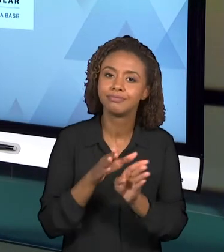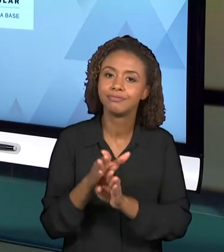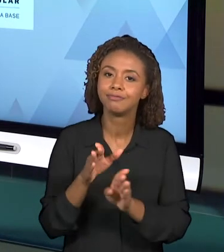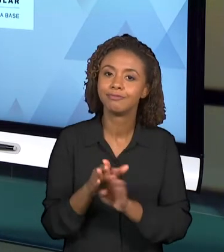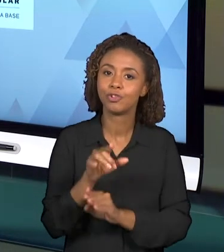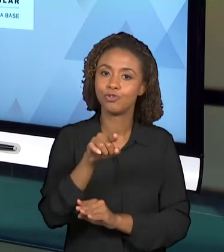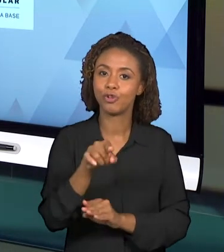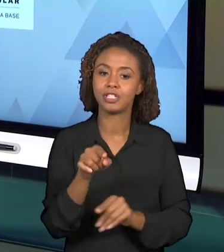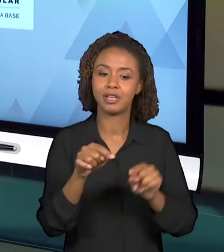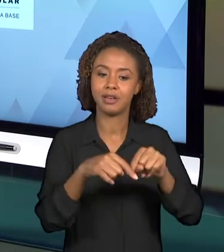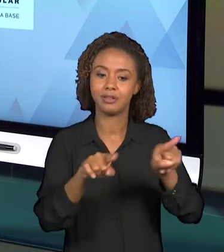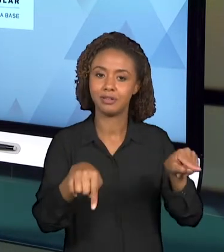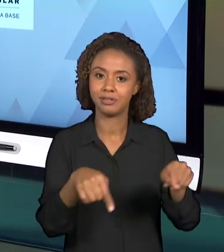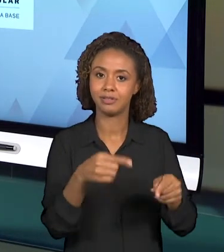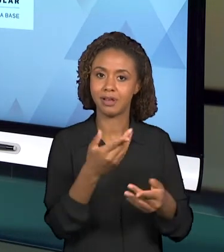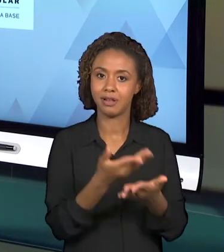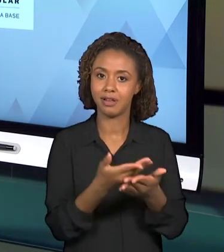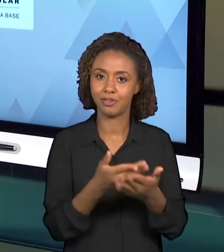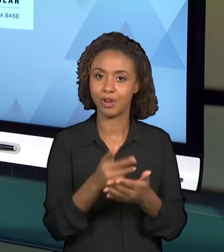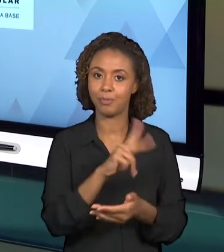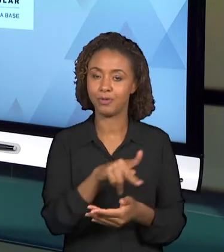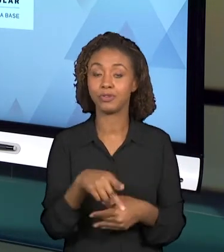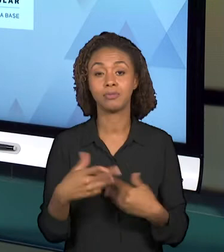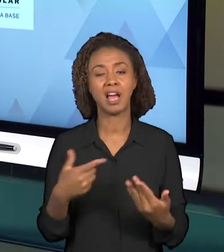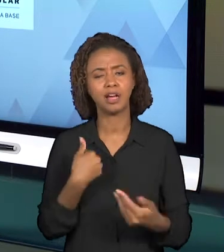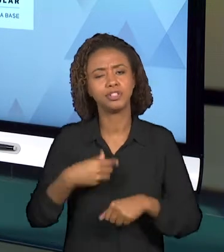COMO MATERIAL BASE NESSA SEMANA, ALGUNS